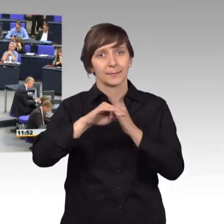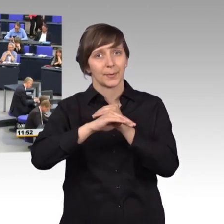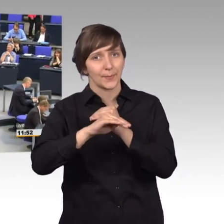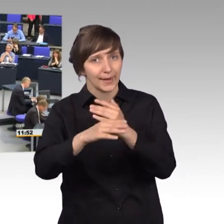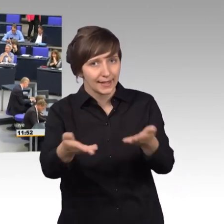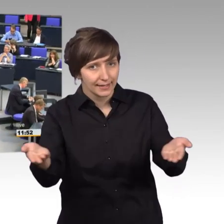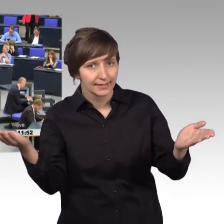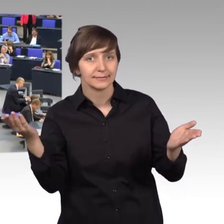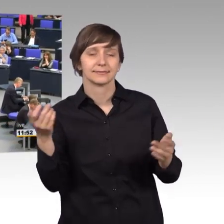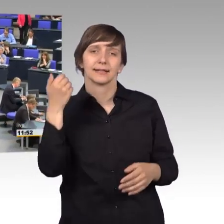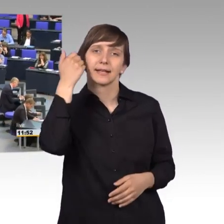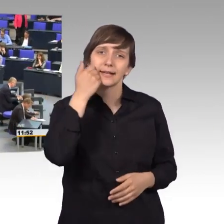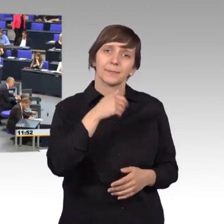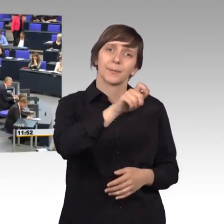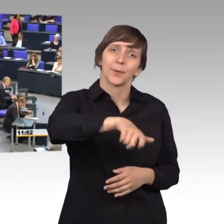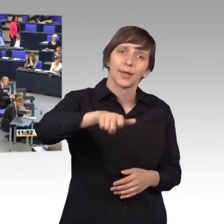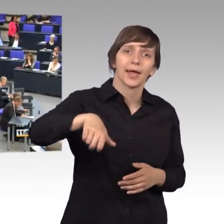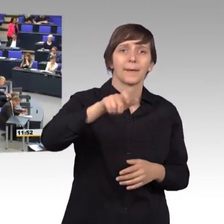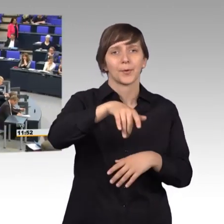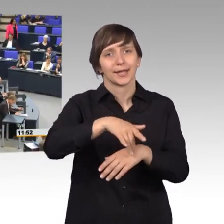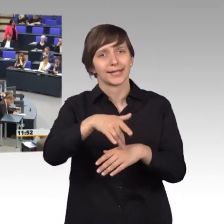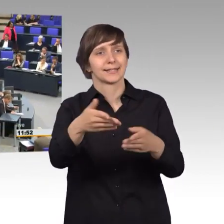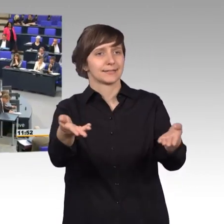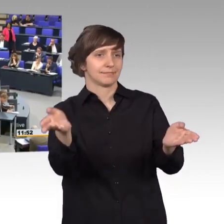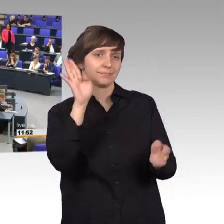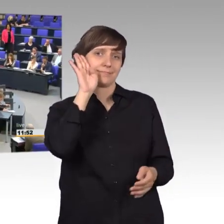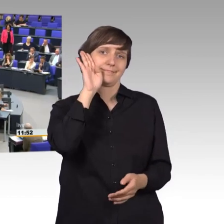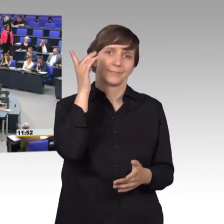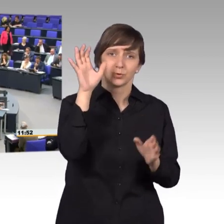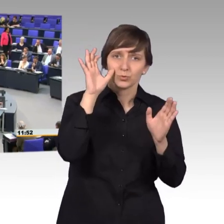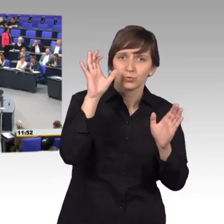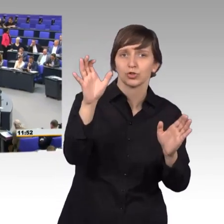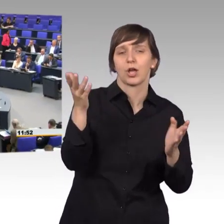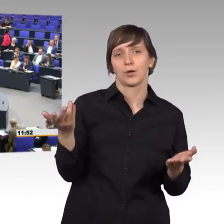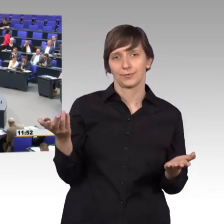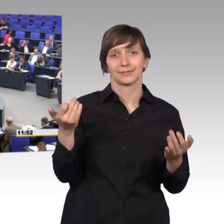liebe Bürgerinnen und Bürger, die sie uns zuhören, zuschauen, um Sie geht es hier.